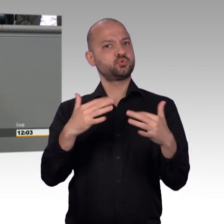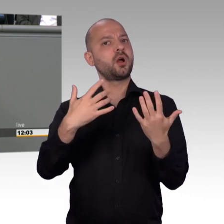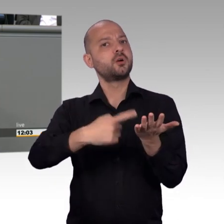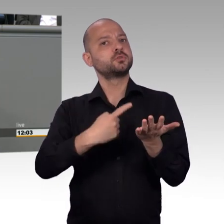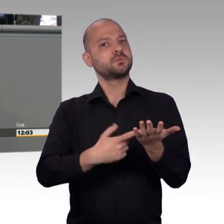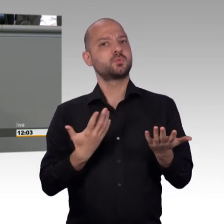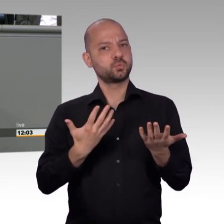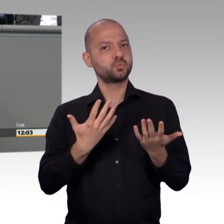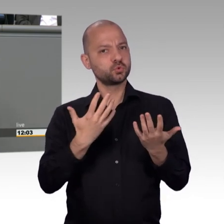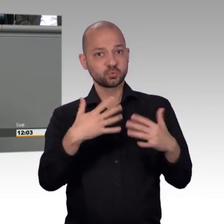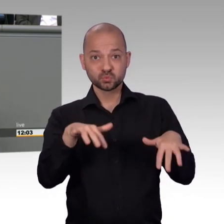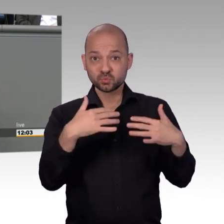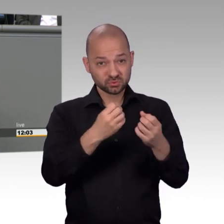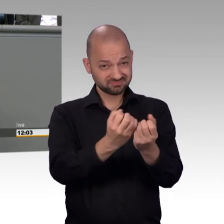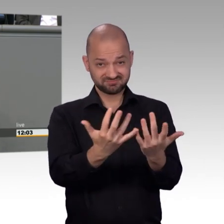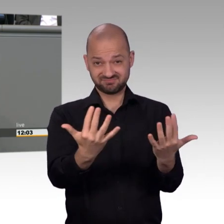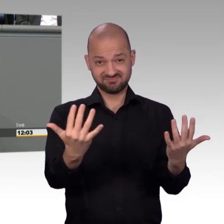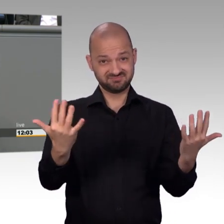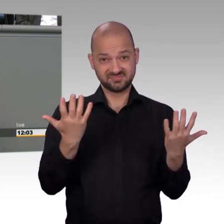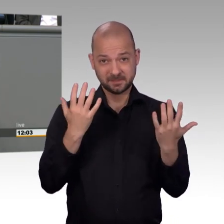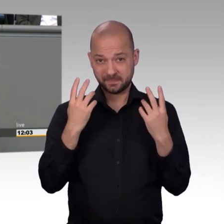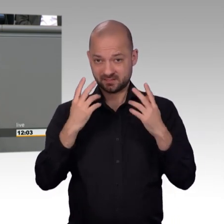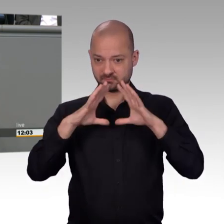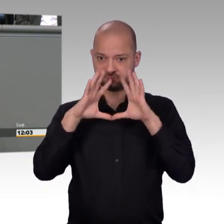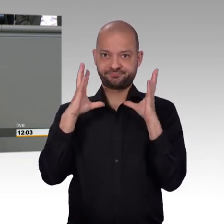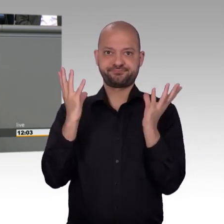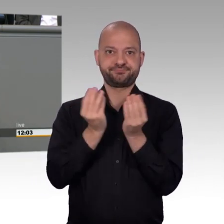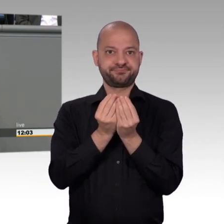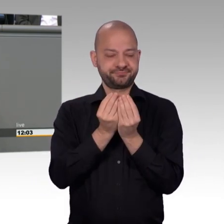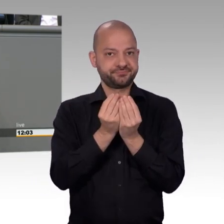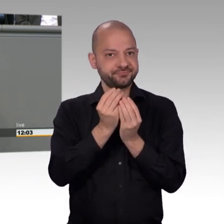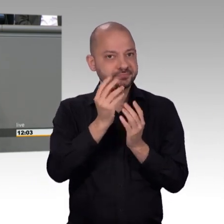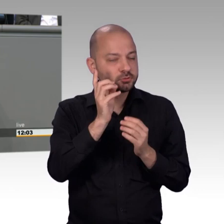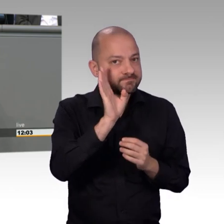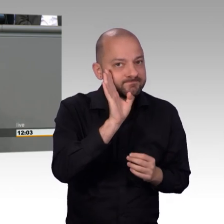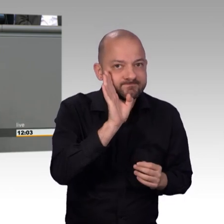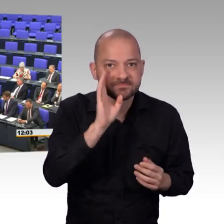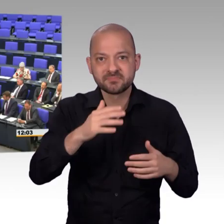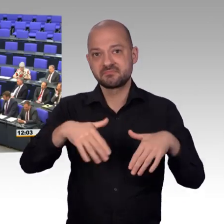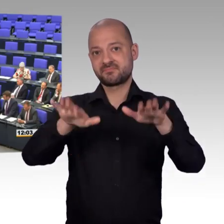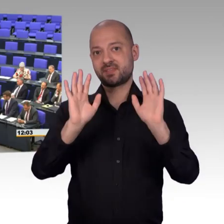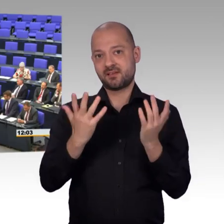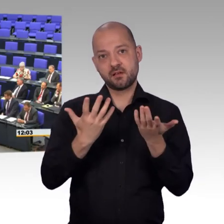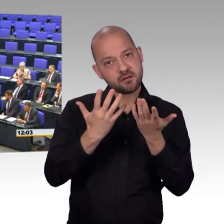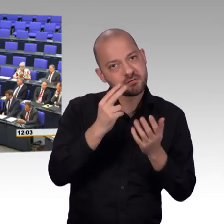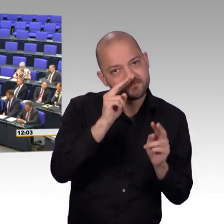Dann haben die nämlich das Gefühl, dass sie hier richtig aufgehoben sind. [Beifall]